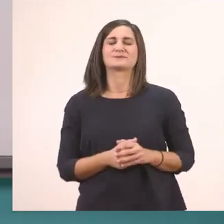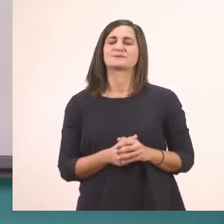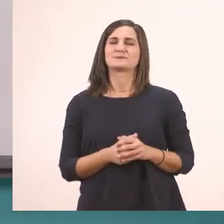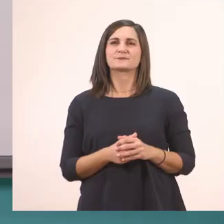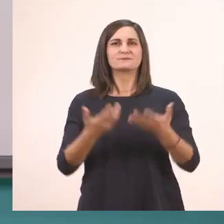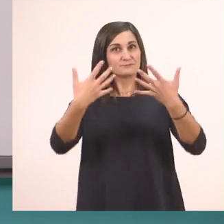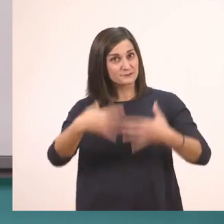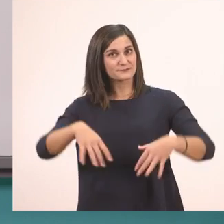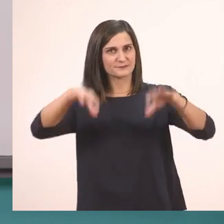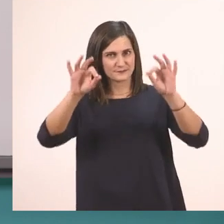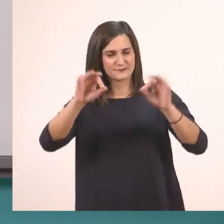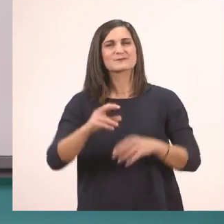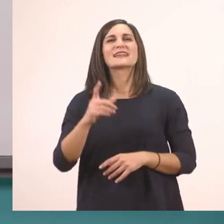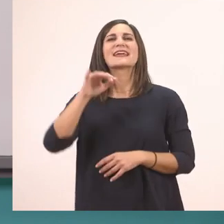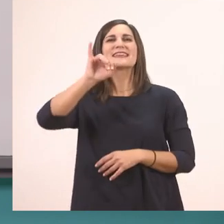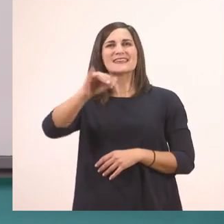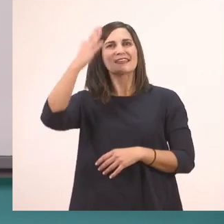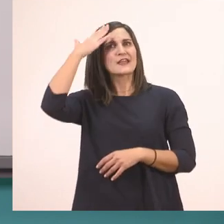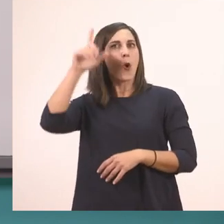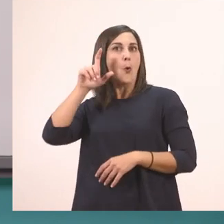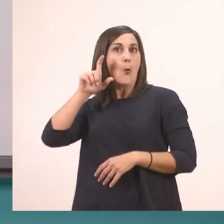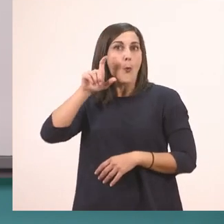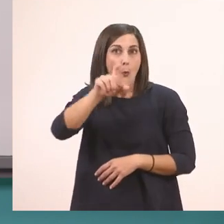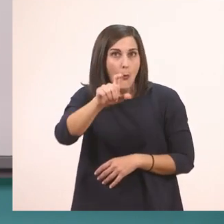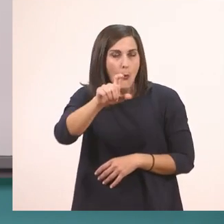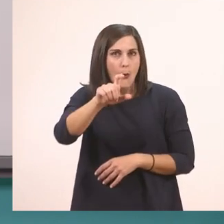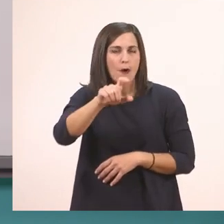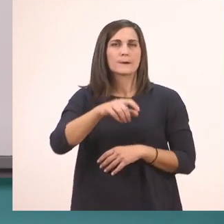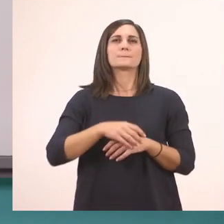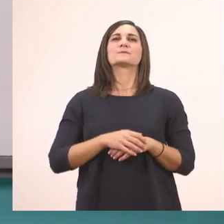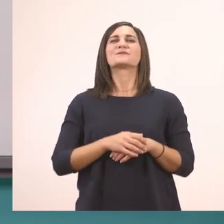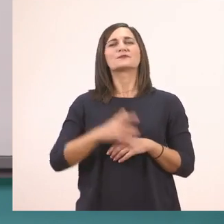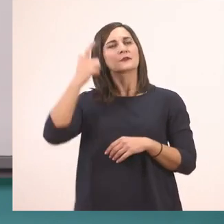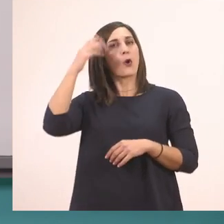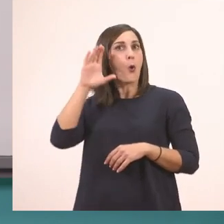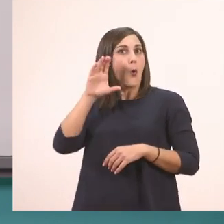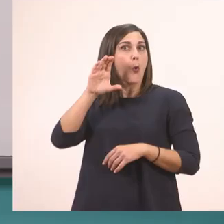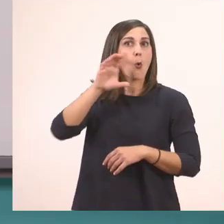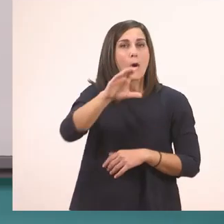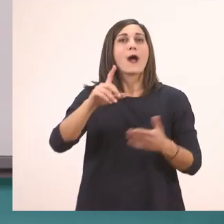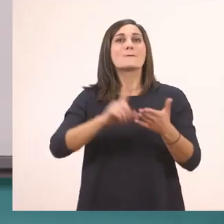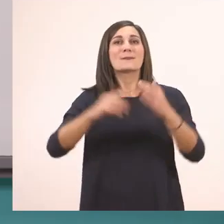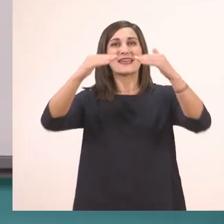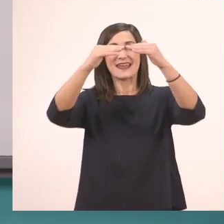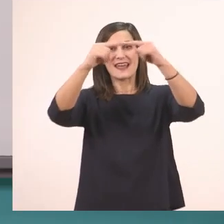Το Ι το κεφαλαίο, το μεγάλο, όπως όλα τα κεφαλαία θα ακουμπάει και στην πάνω γραμμή και στην κάτω.